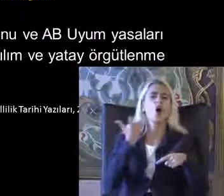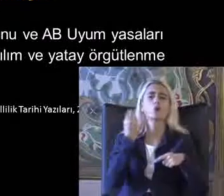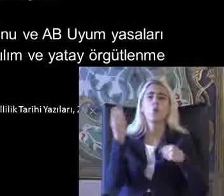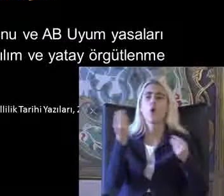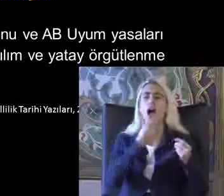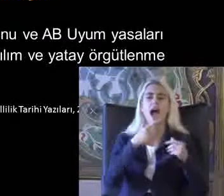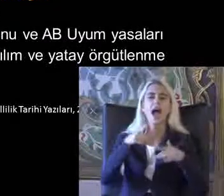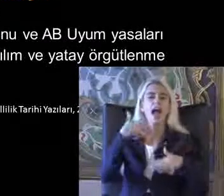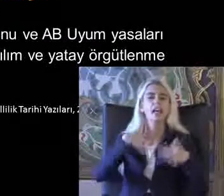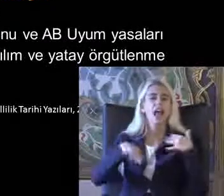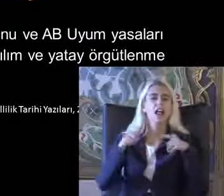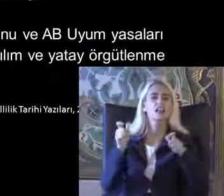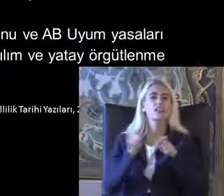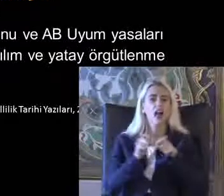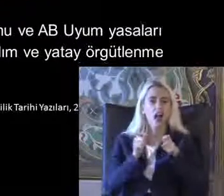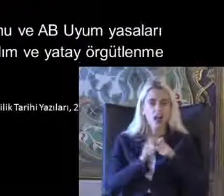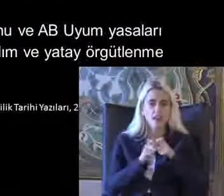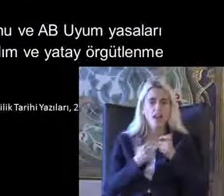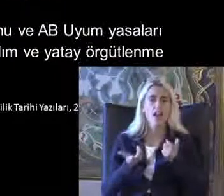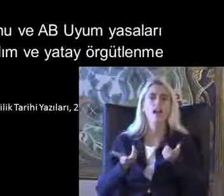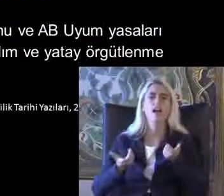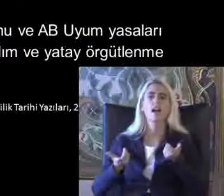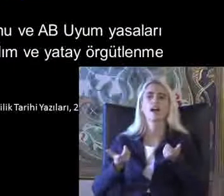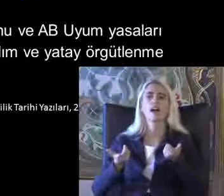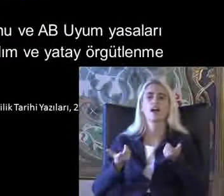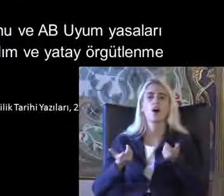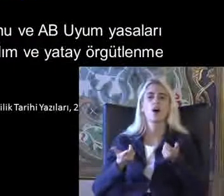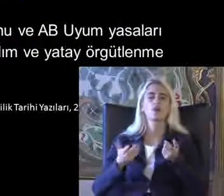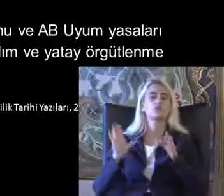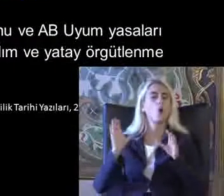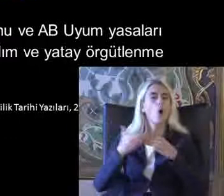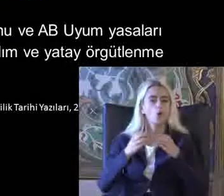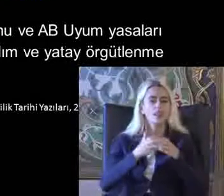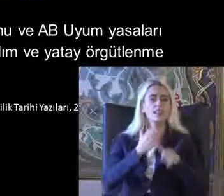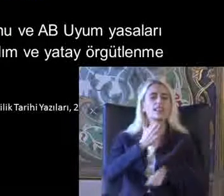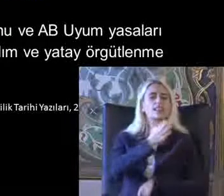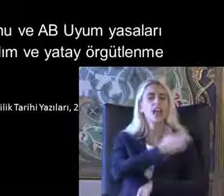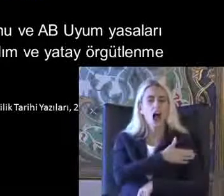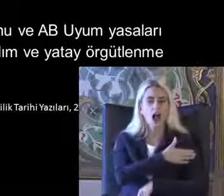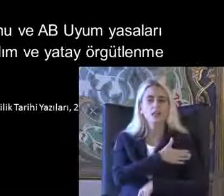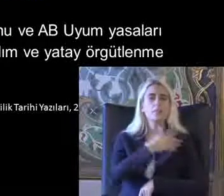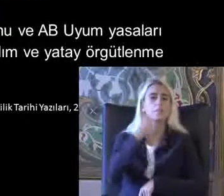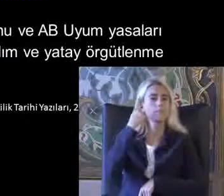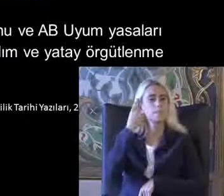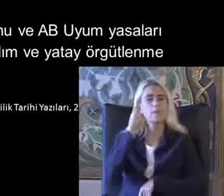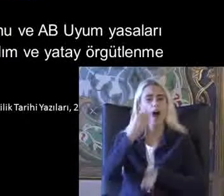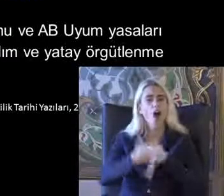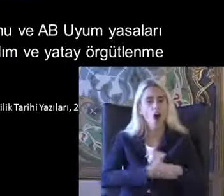Dernekleri engelli Yardım Baş Ishal çözümler